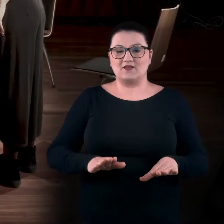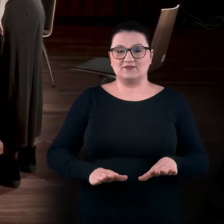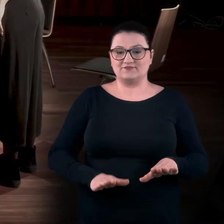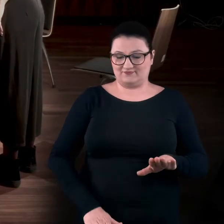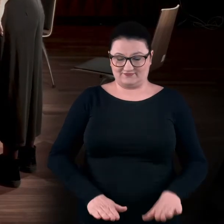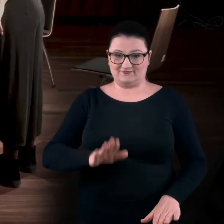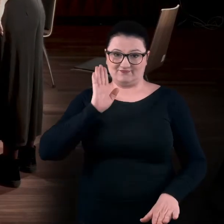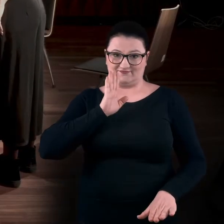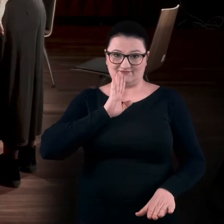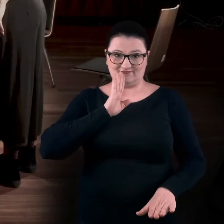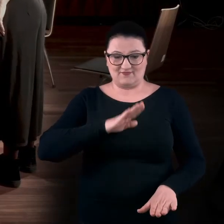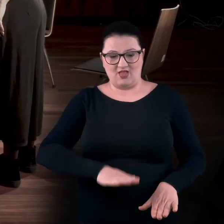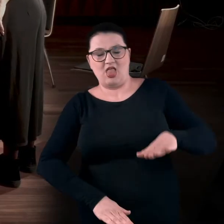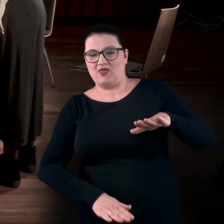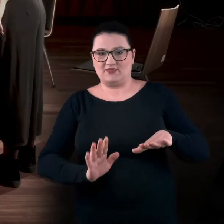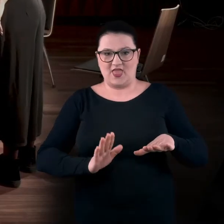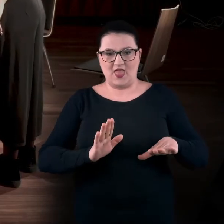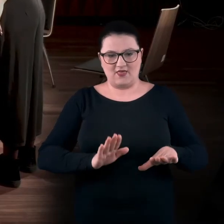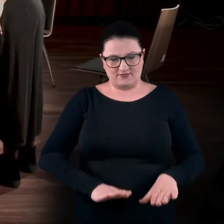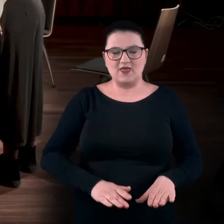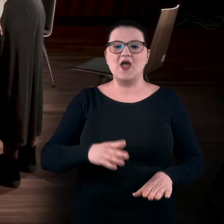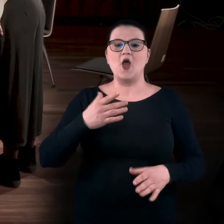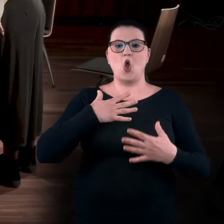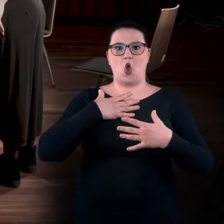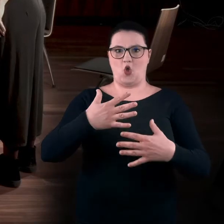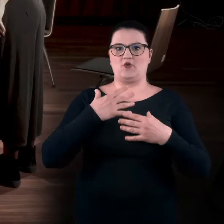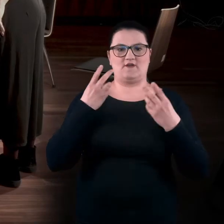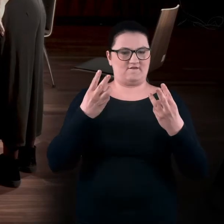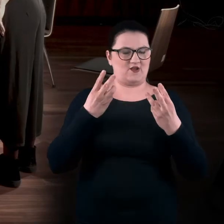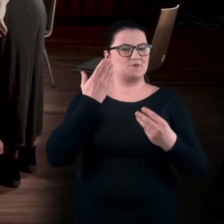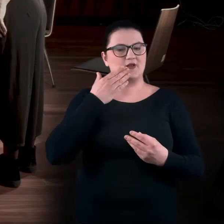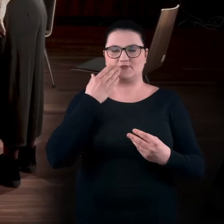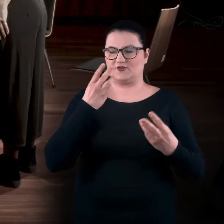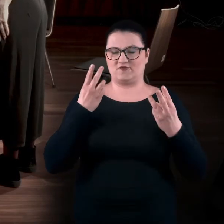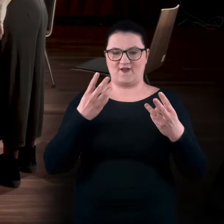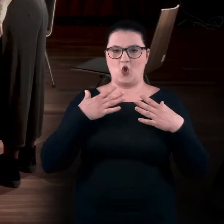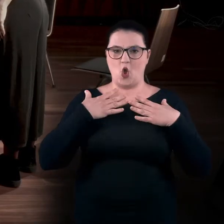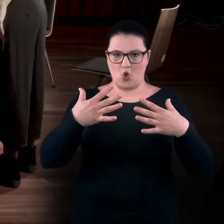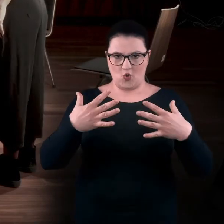Tak, nie odrywamy stóp od podłoża i oddychamy. To jest bardzo ważne. [stłumiony śmiech]